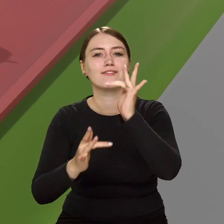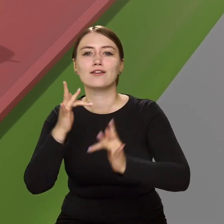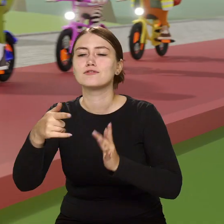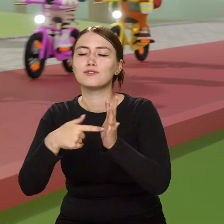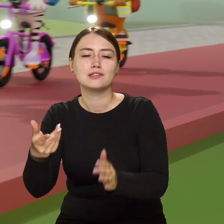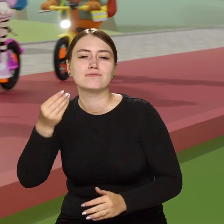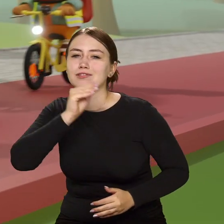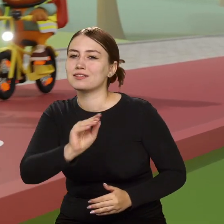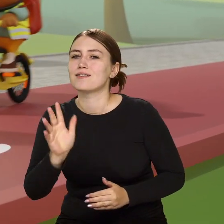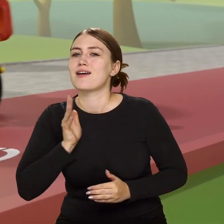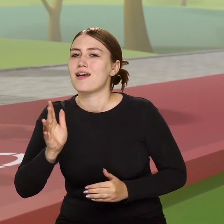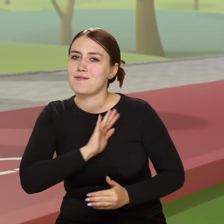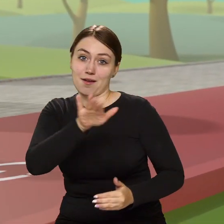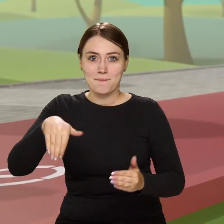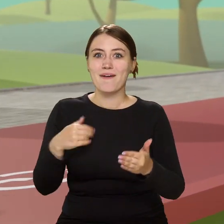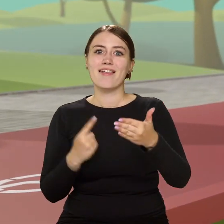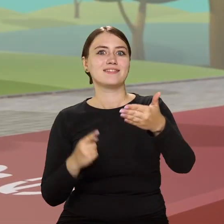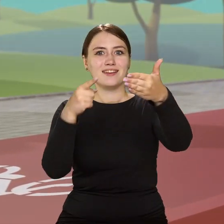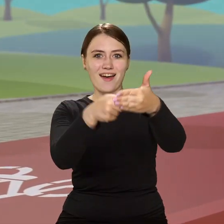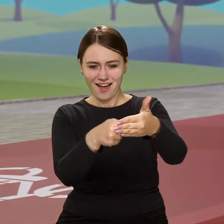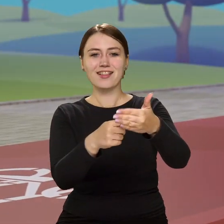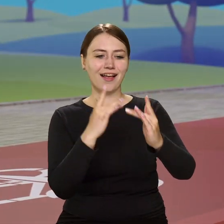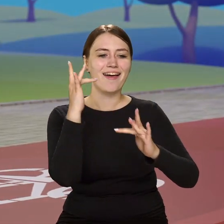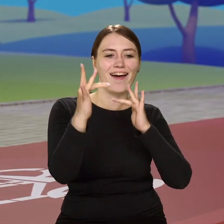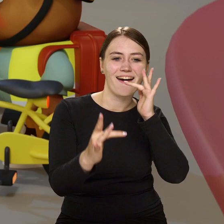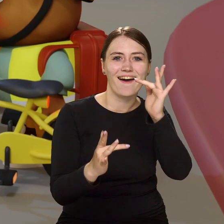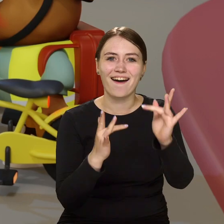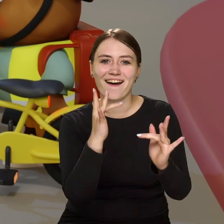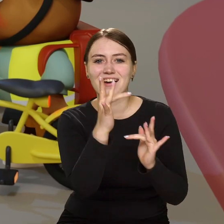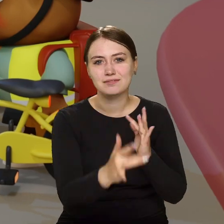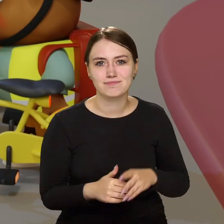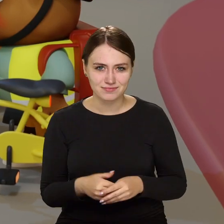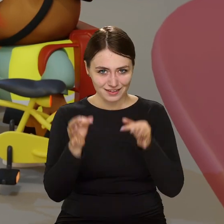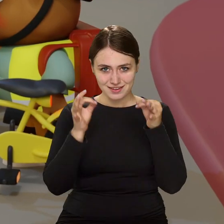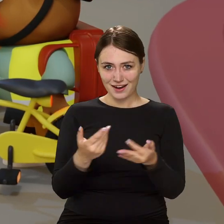jechać sobie wprost do celu. No i teraz wiecie już…